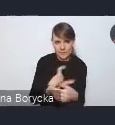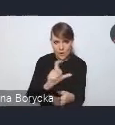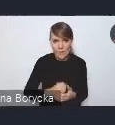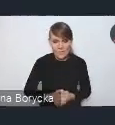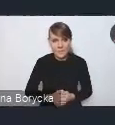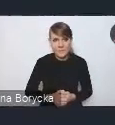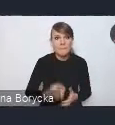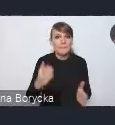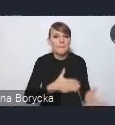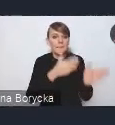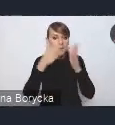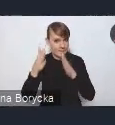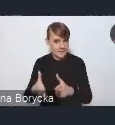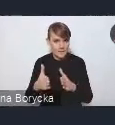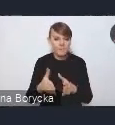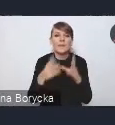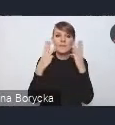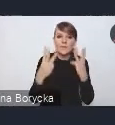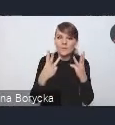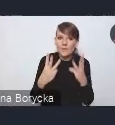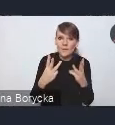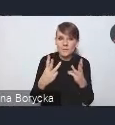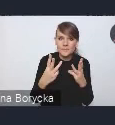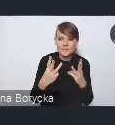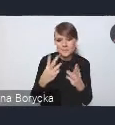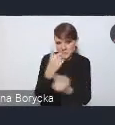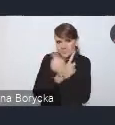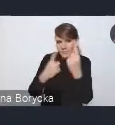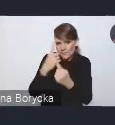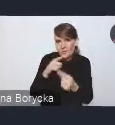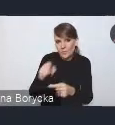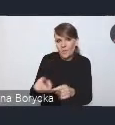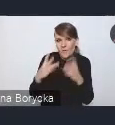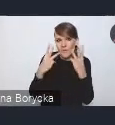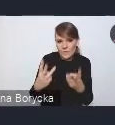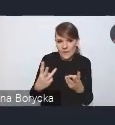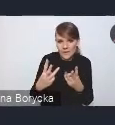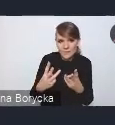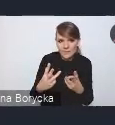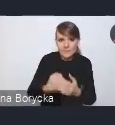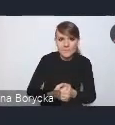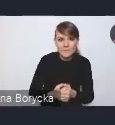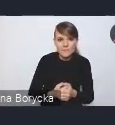Kolejnym takim bardzo istotnym, myślę, obszarem wyzwań,